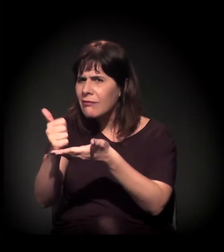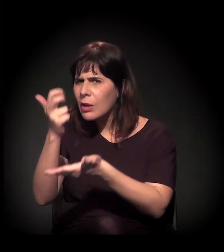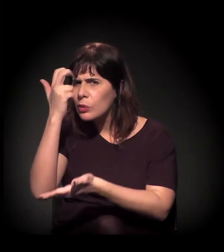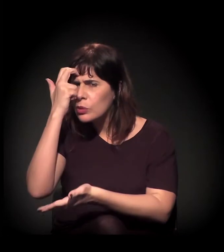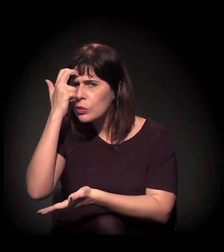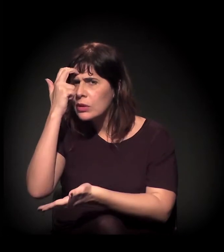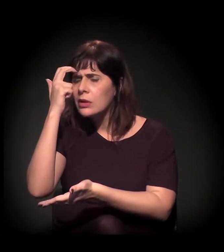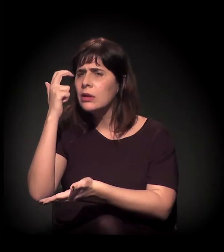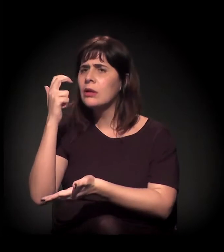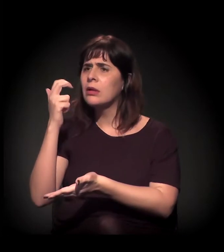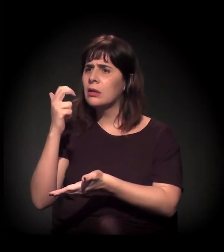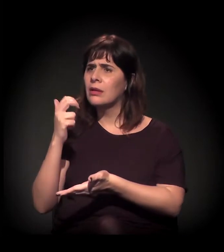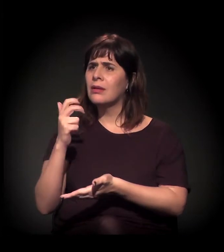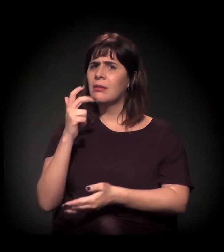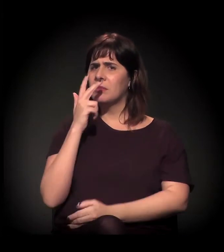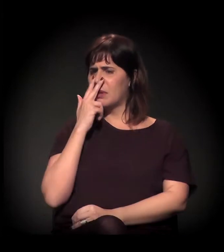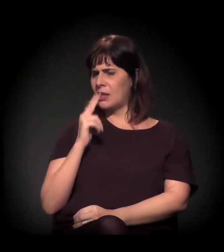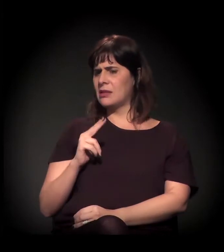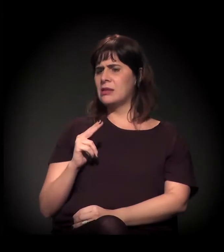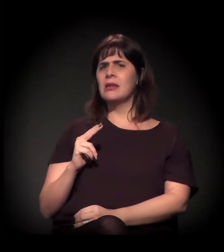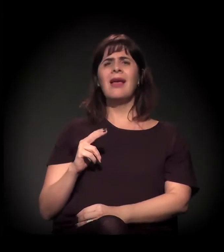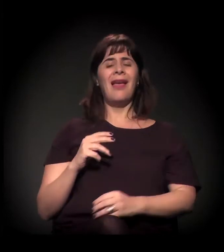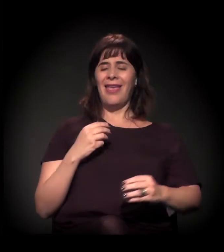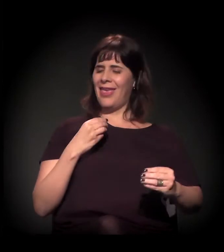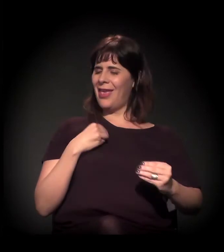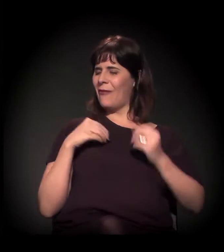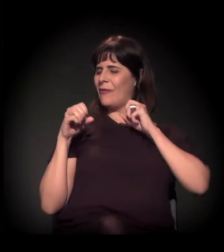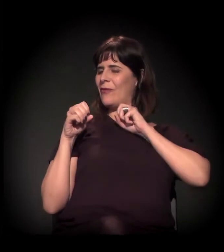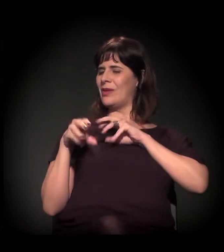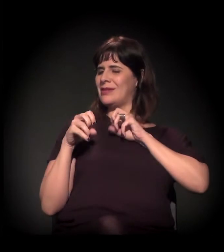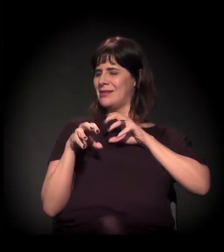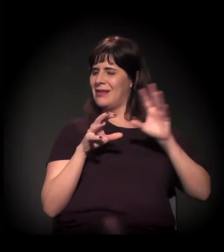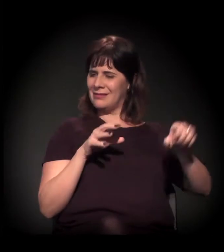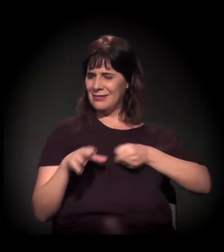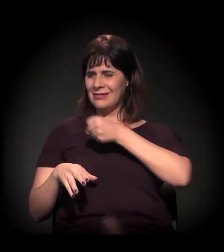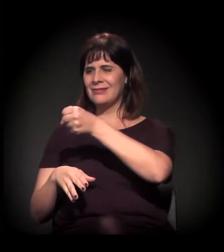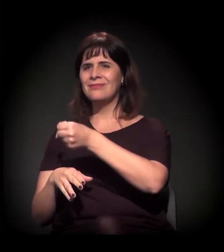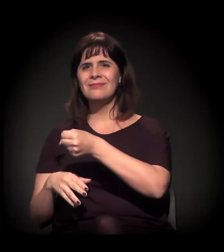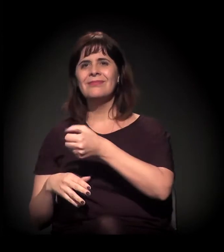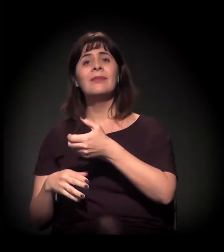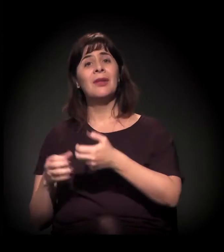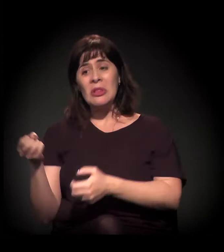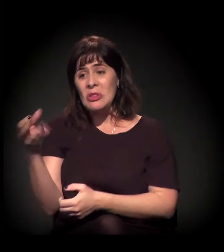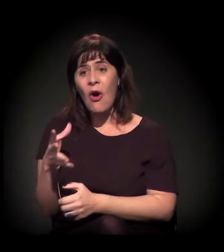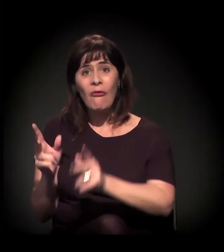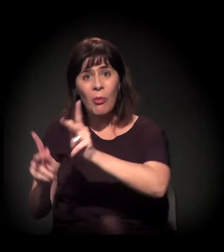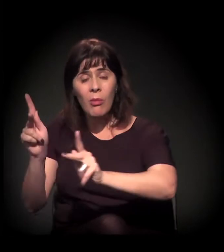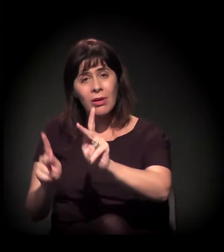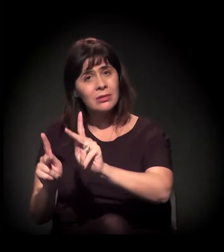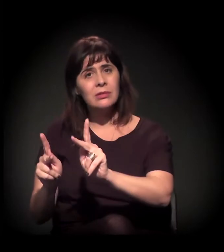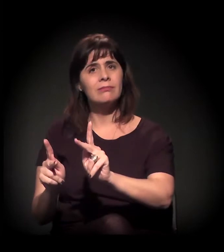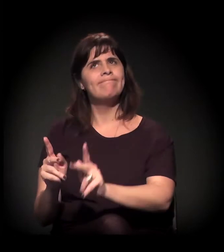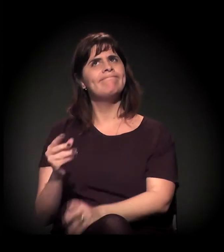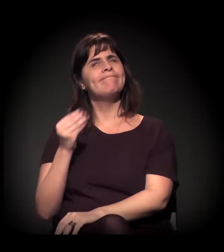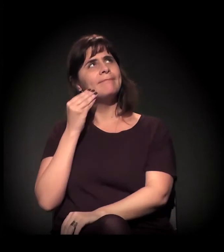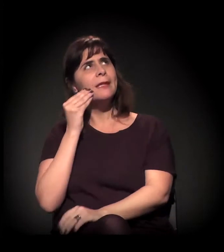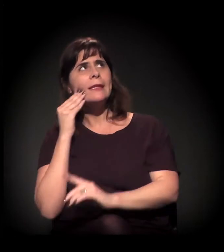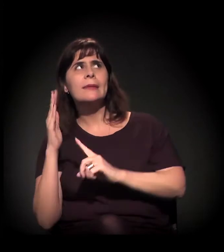como uma forma de você gentrificar, de você levar uma nova população. Isso é uma coisa que a gente tenta pautar ali